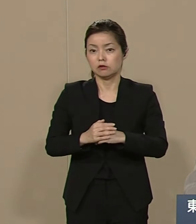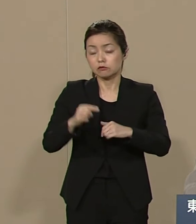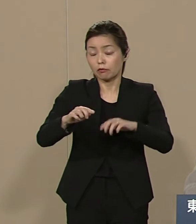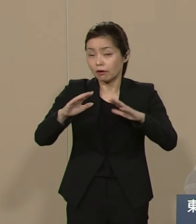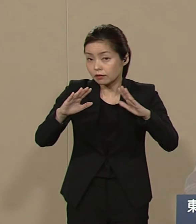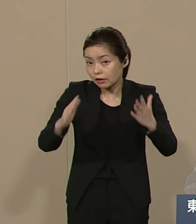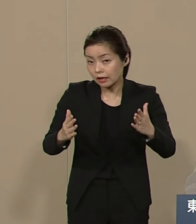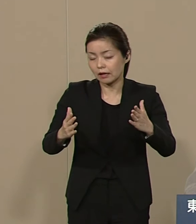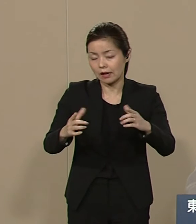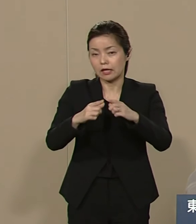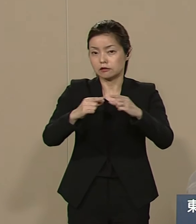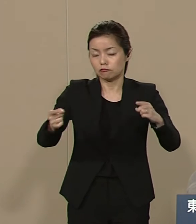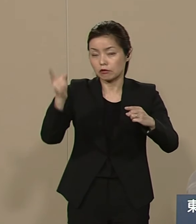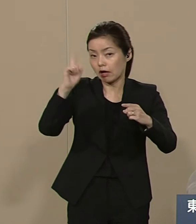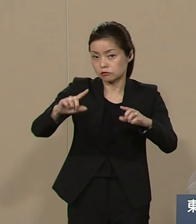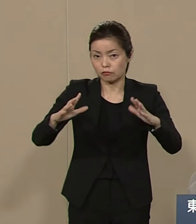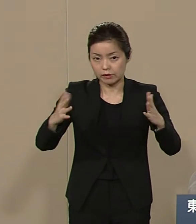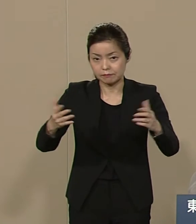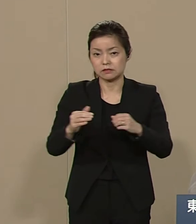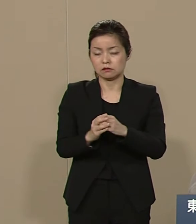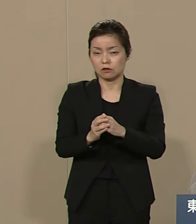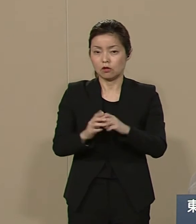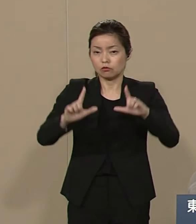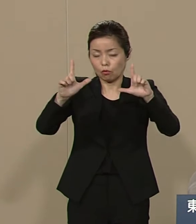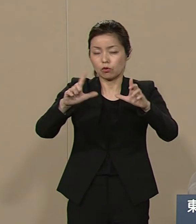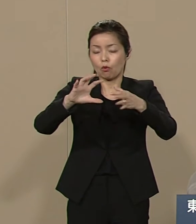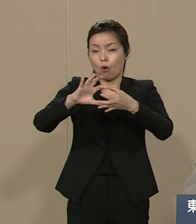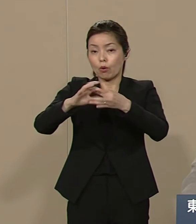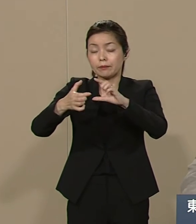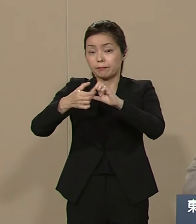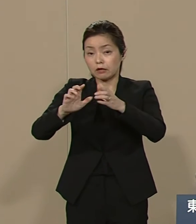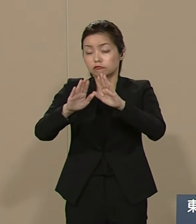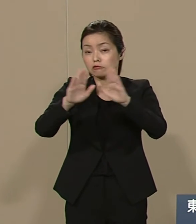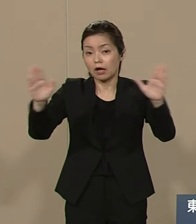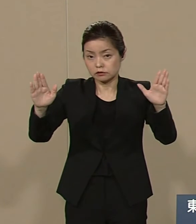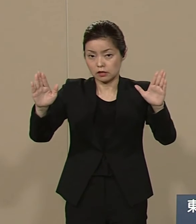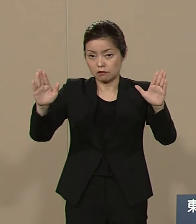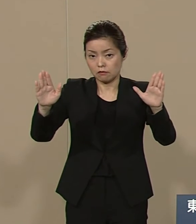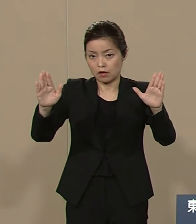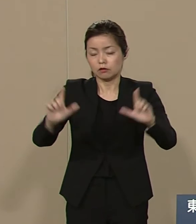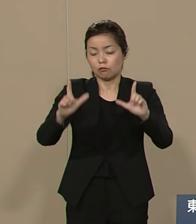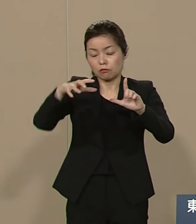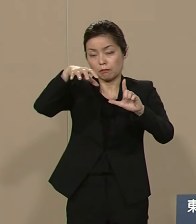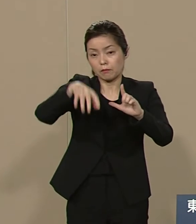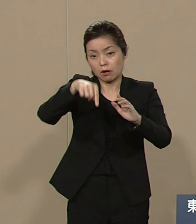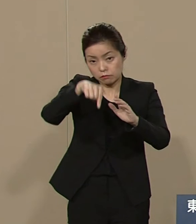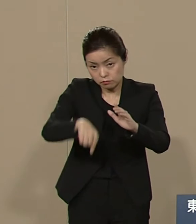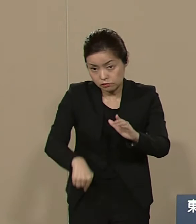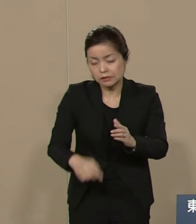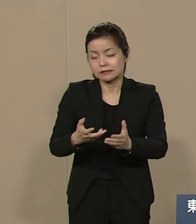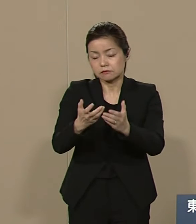東京オリンピックは 首都圏 首都地震 被災後に復興に向けて